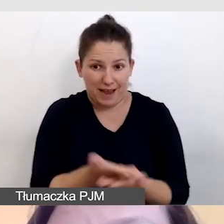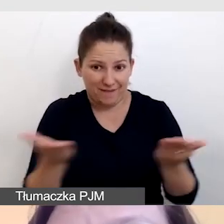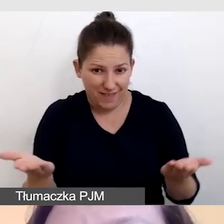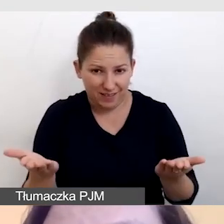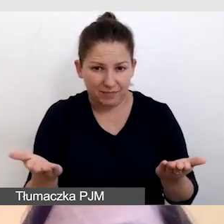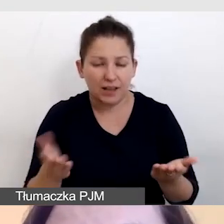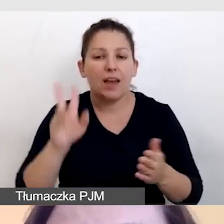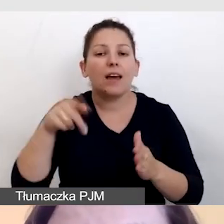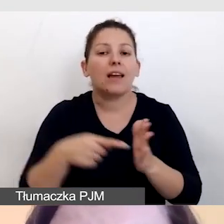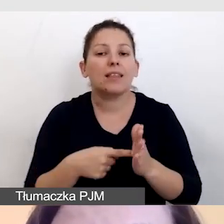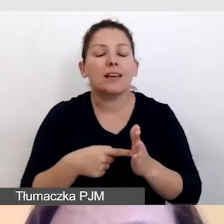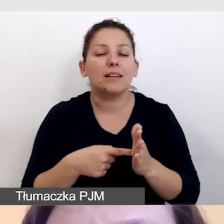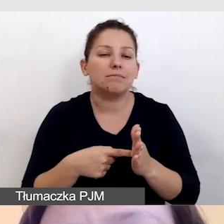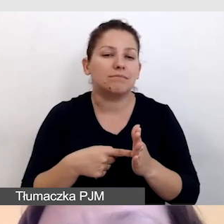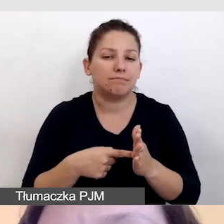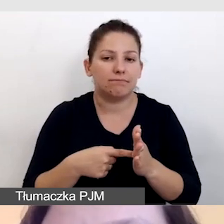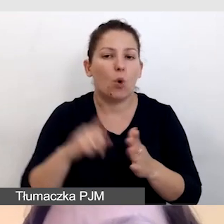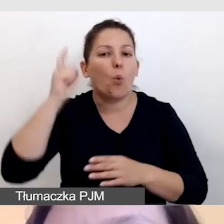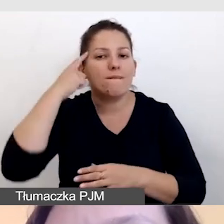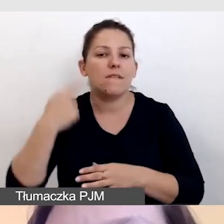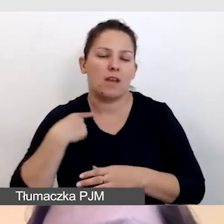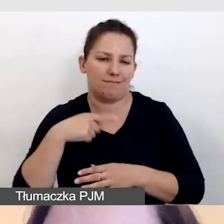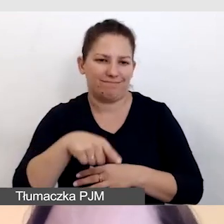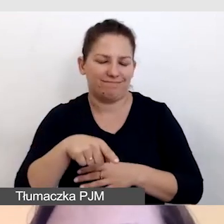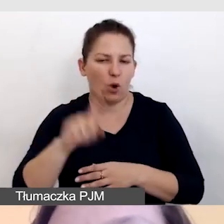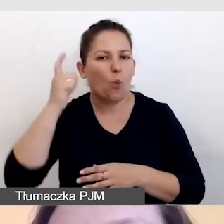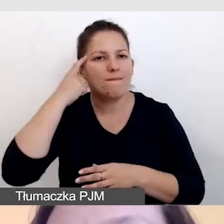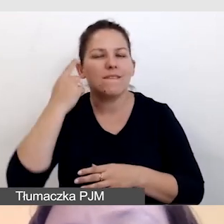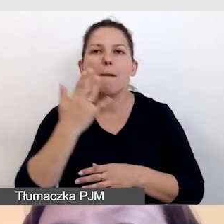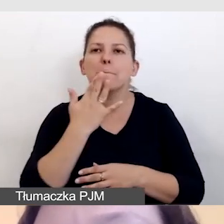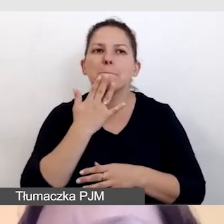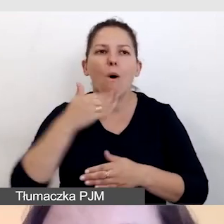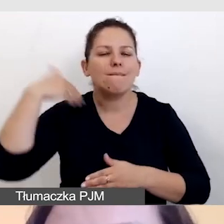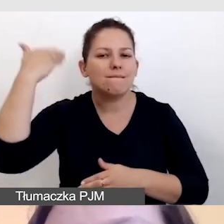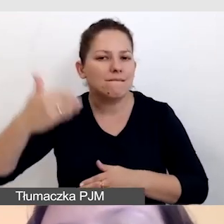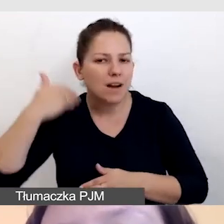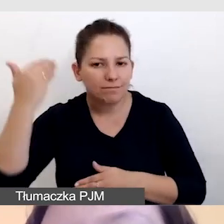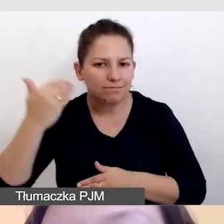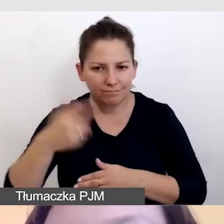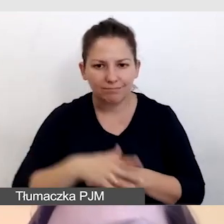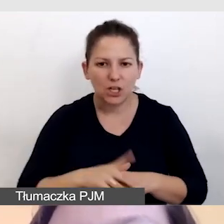kiedy głównie opieramy się na mowie, na historii, którą państwu opowiadamy,